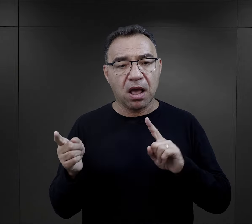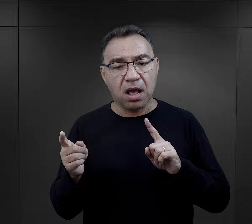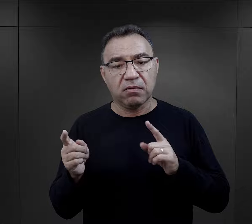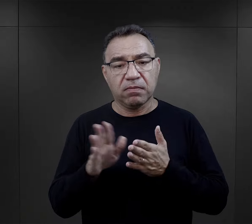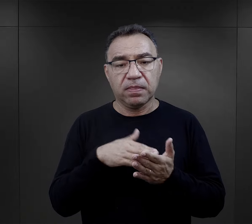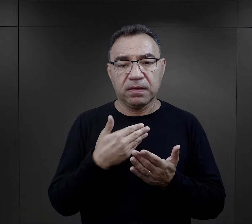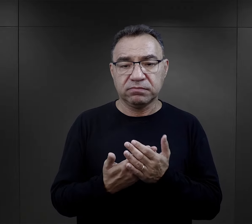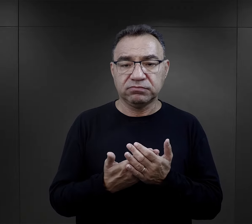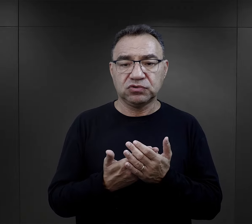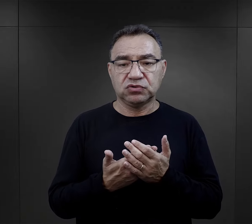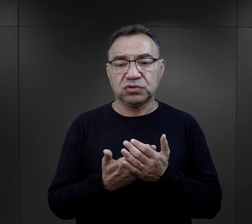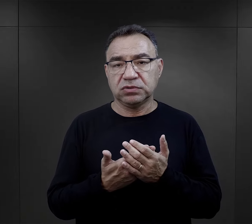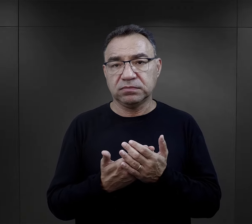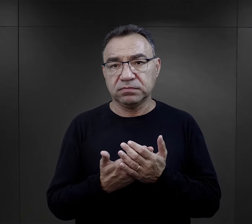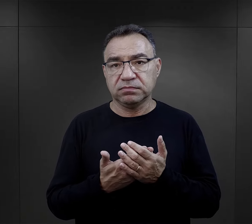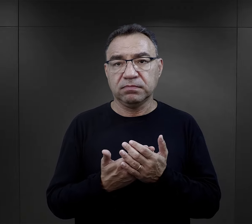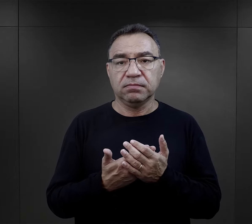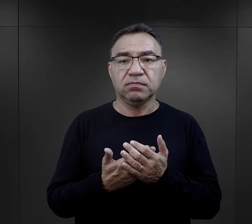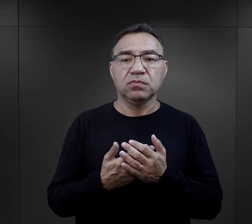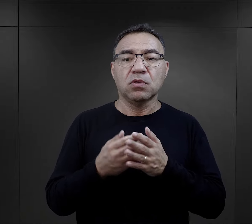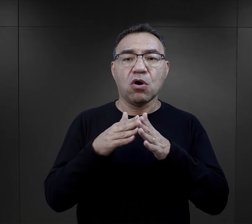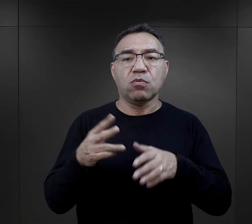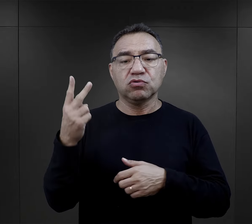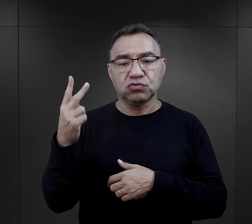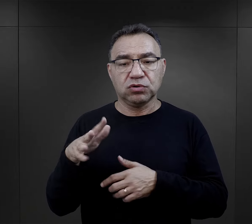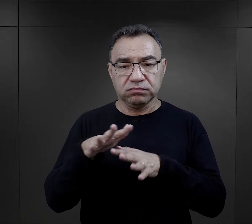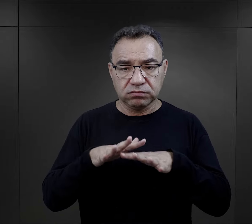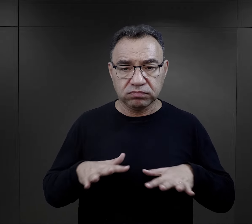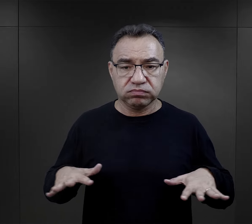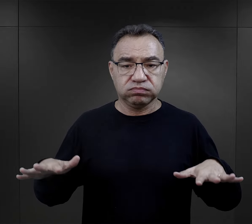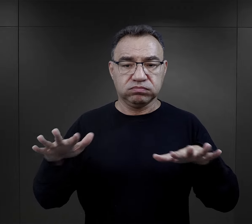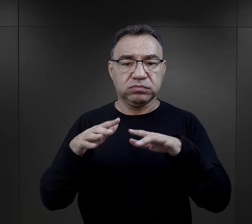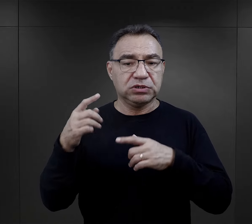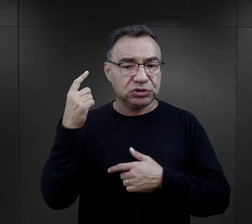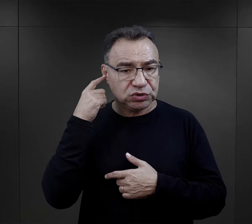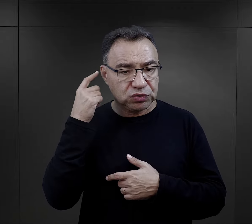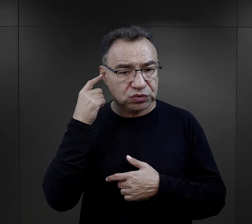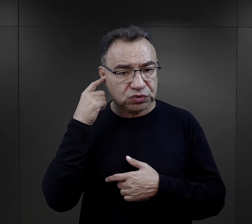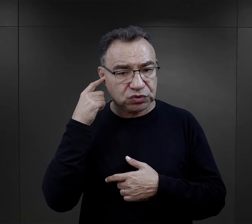albo jeżeli np. w Birkenau ze względu na obszar nie było to słyszalne,